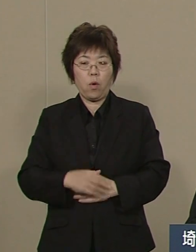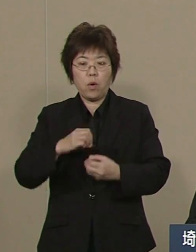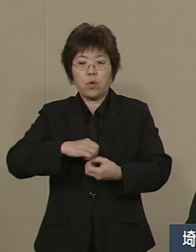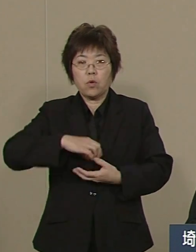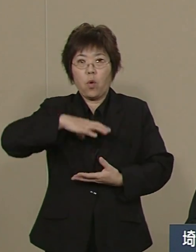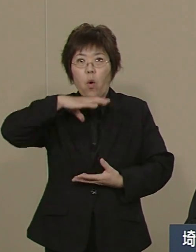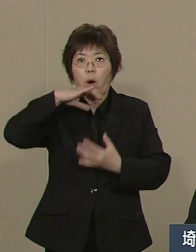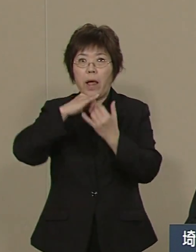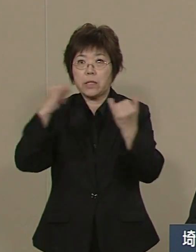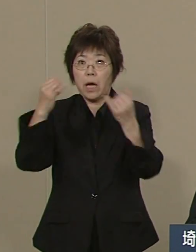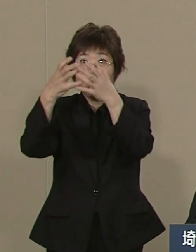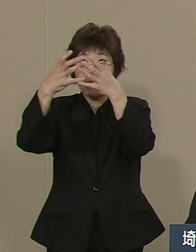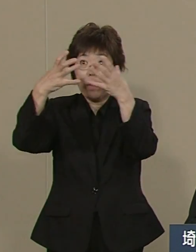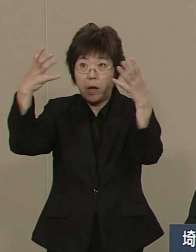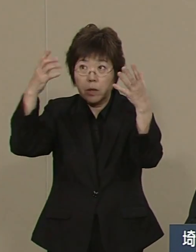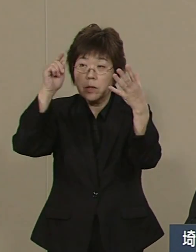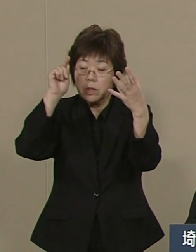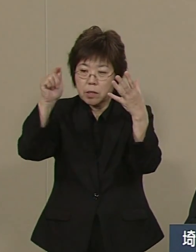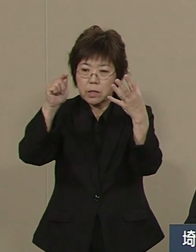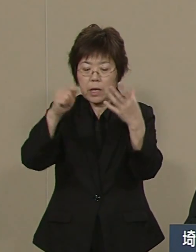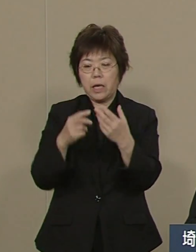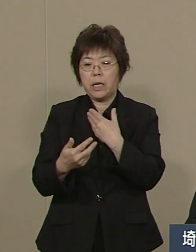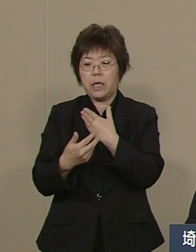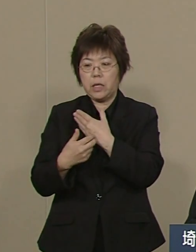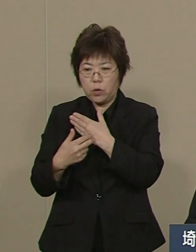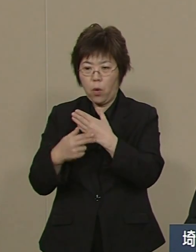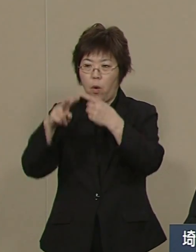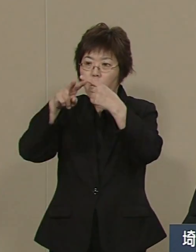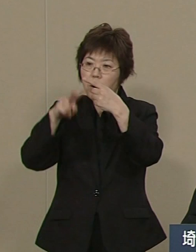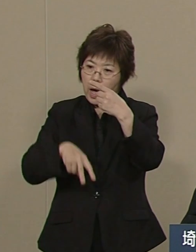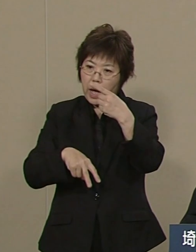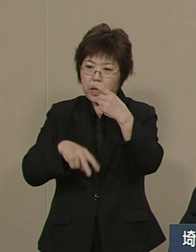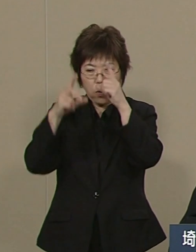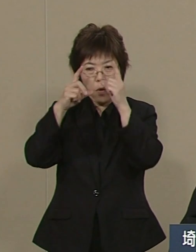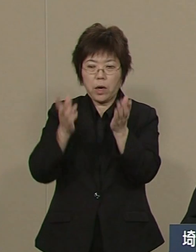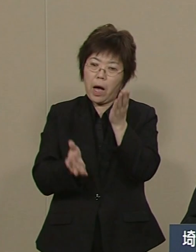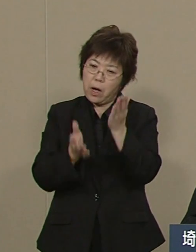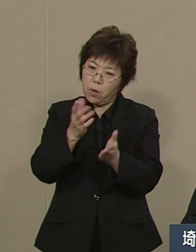医療・介護・看護を安心 できるような体制にすることです